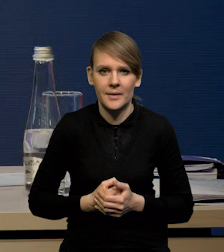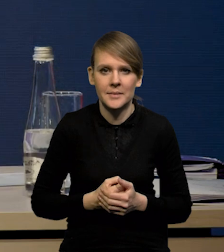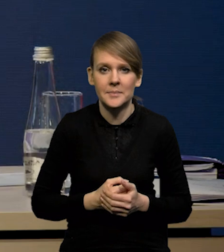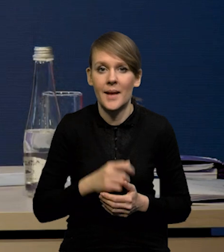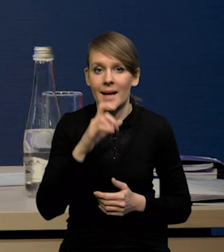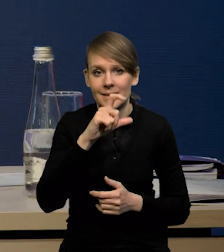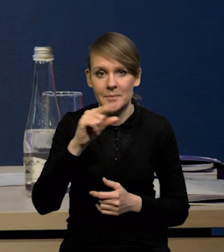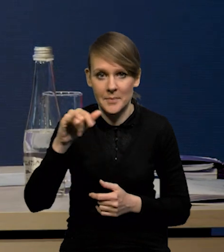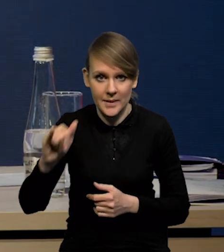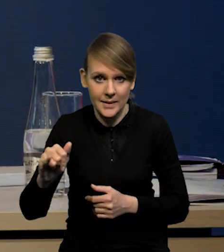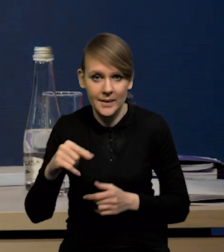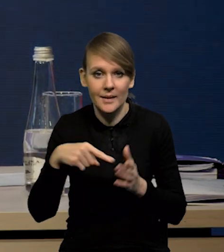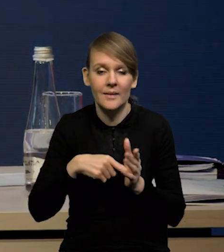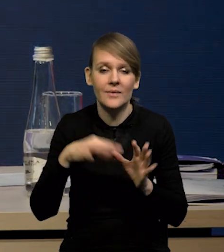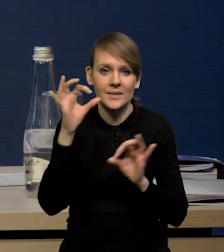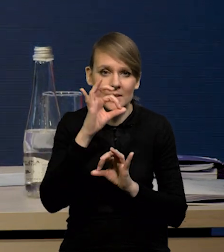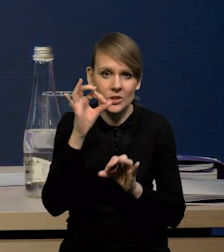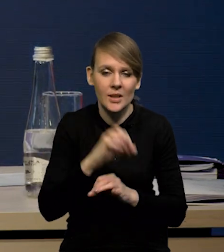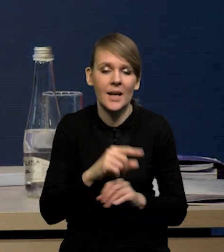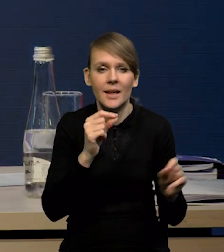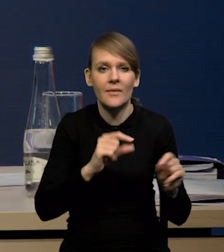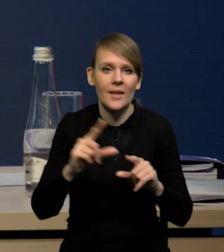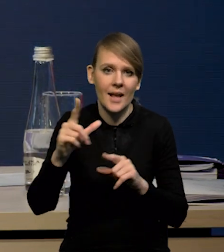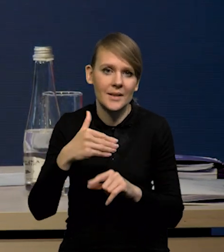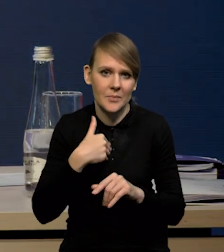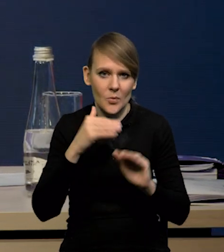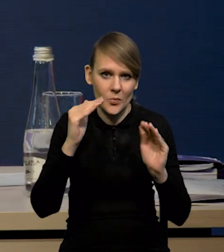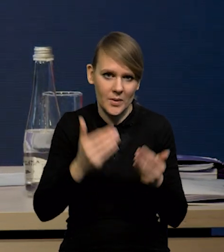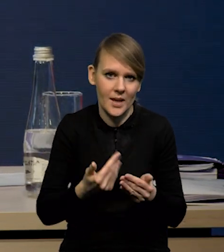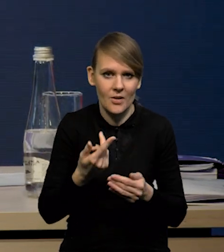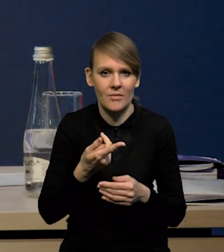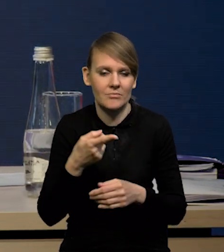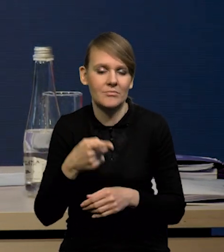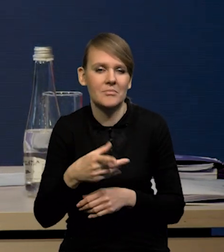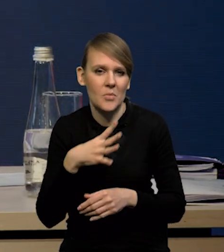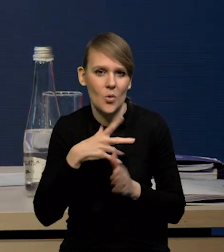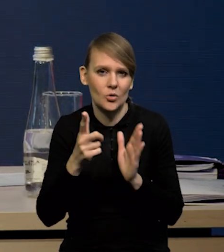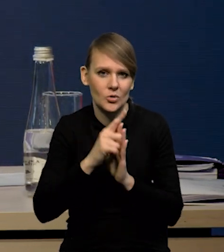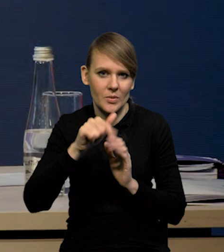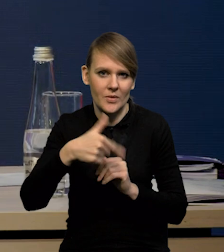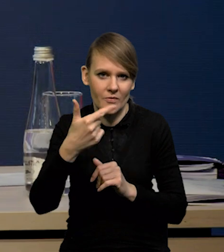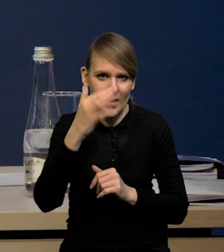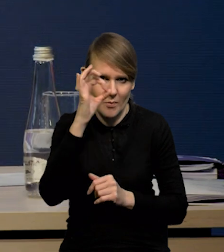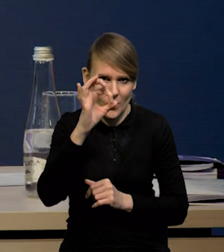W przypadku CPI w styczniu inflacja okazała się niższa od oczekiwań, wyniosła 17,5%,